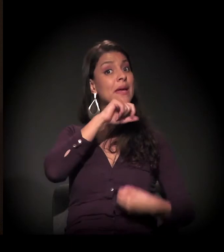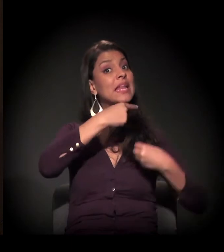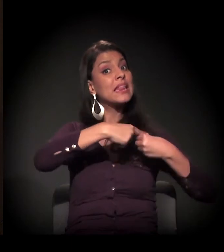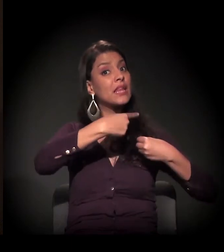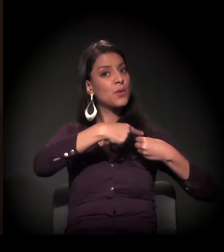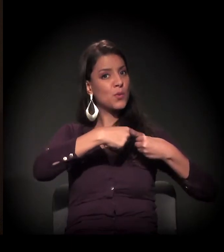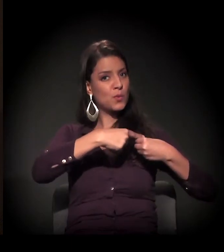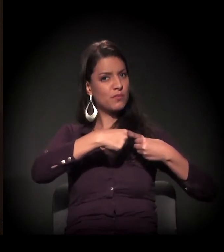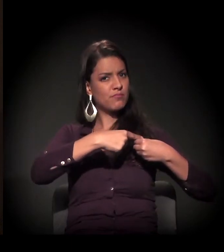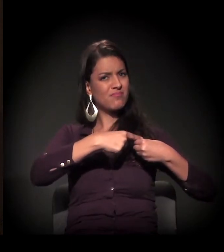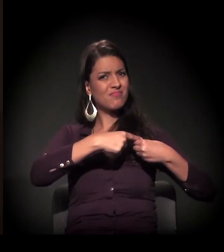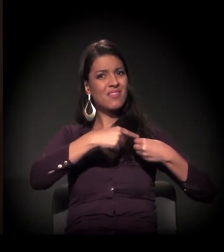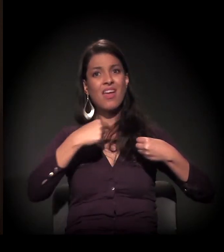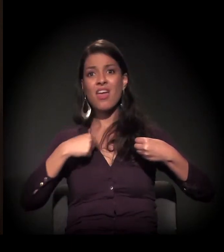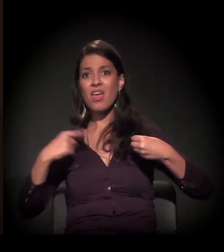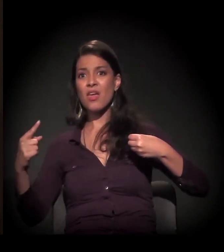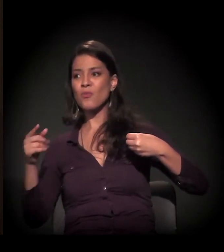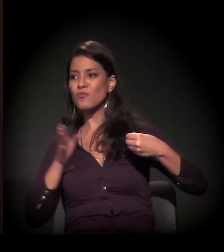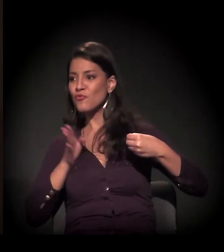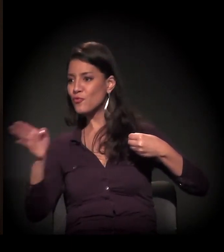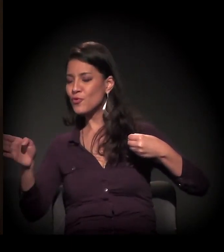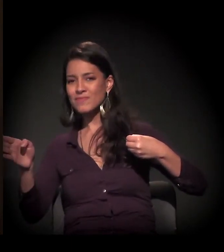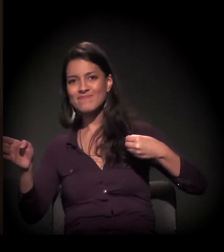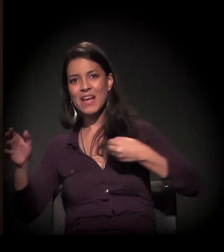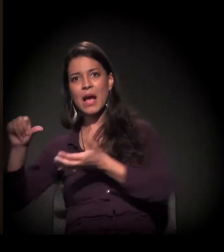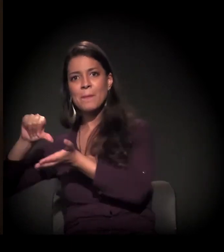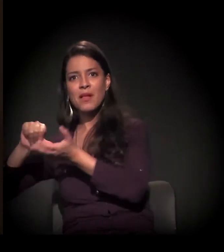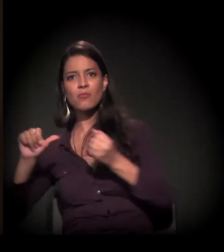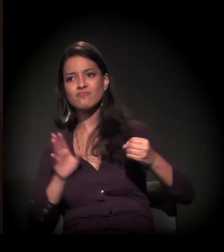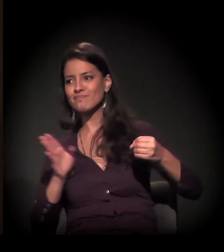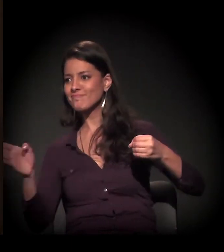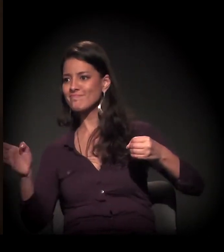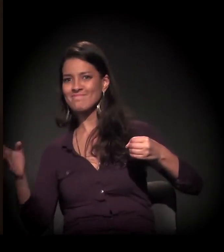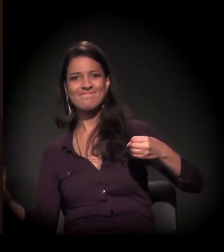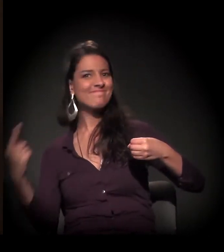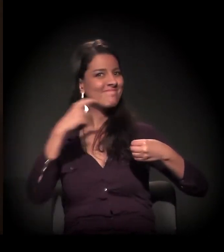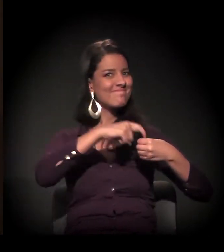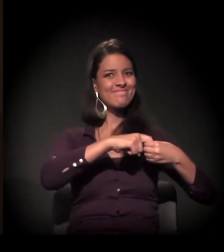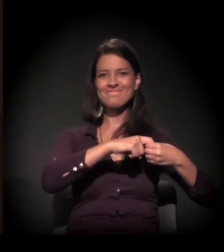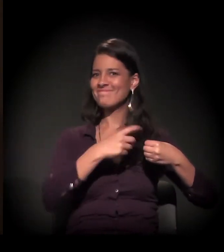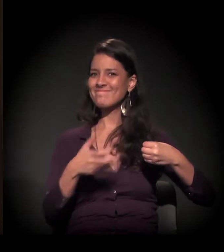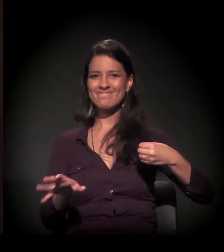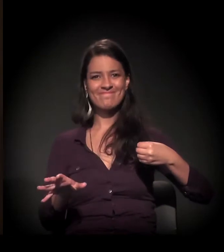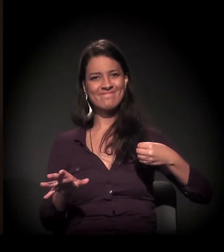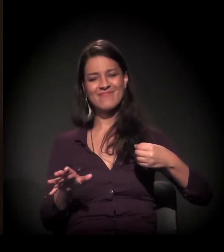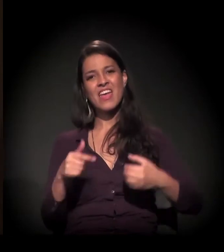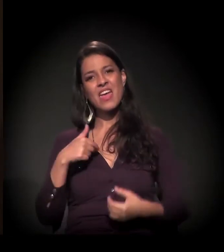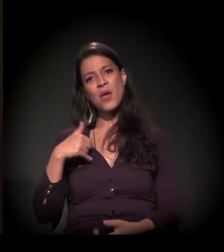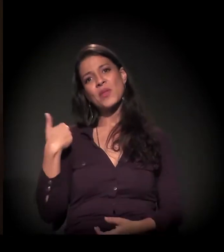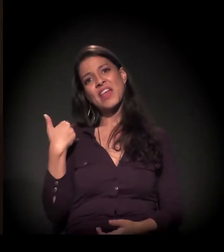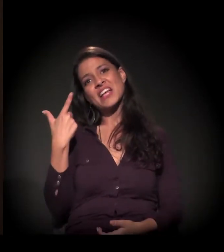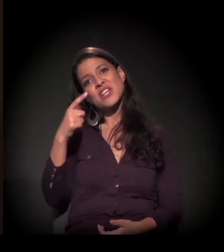eu queria ser dona de mim, como a maioria dos jovens com 19 anos acha que já pode conquistar o mundo.